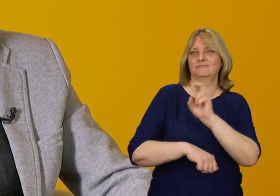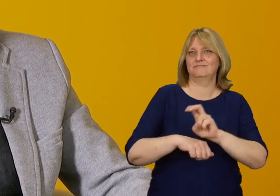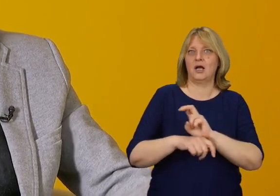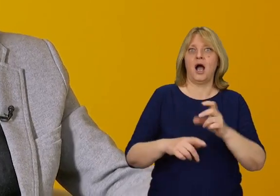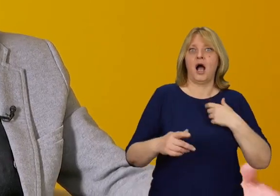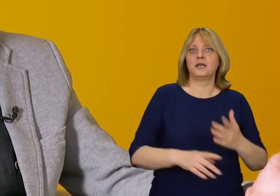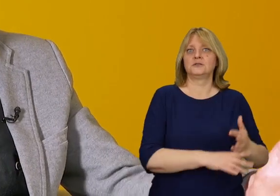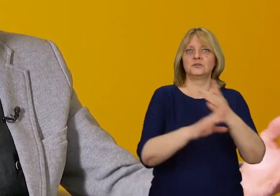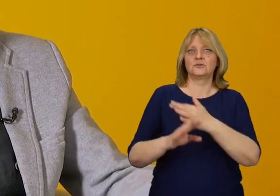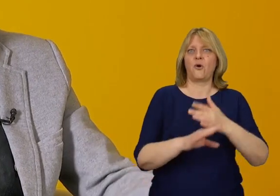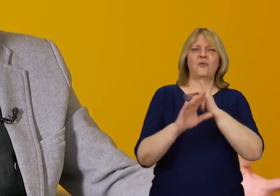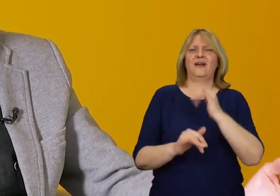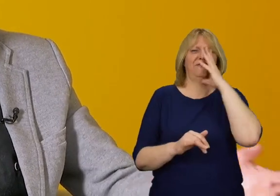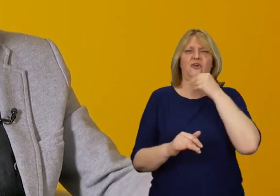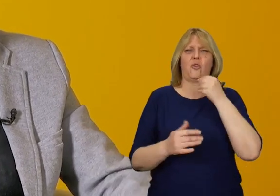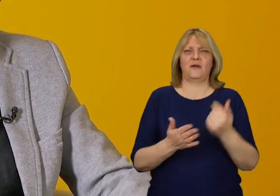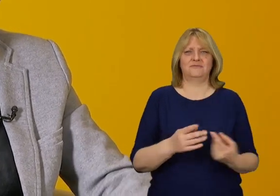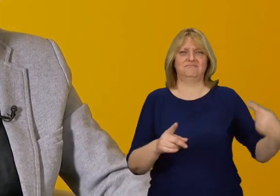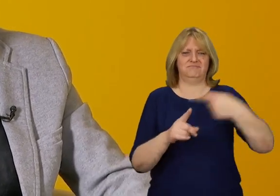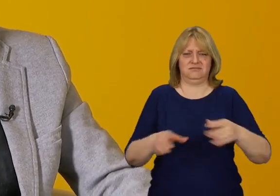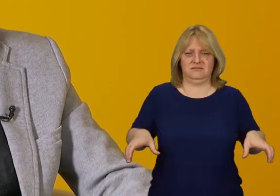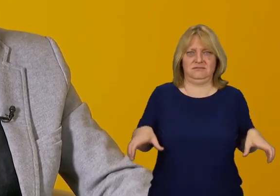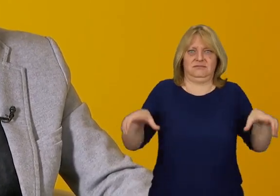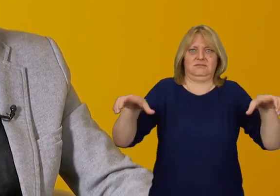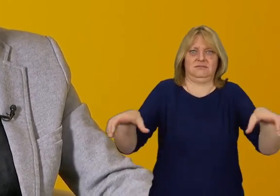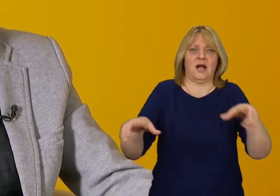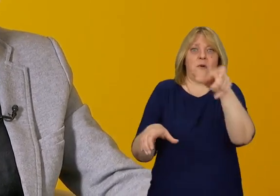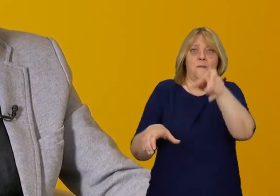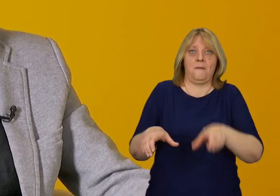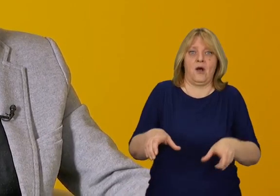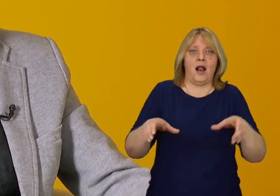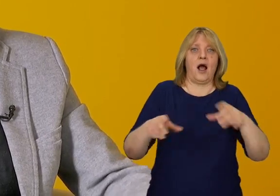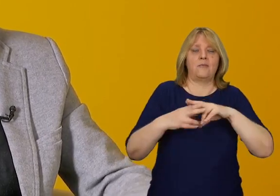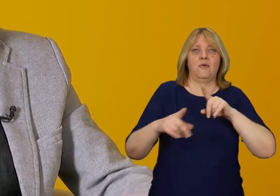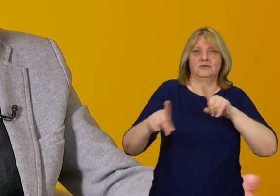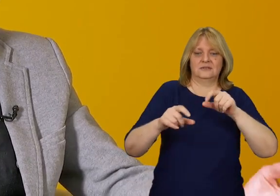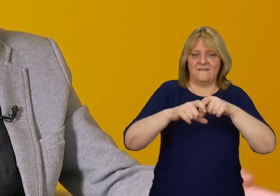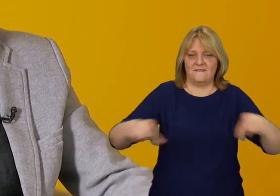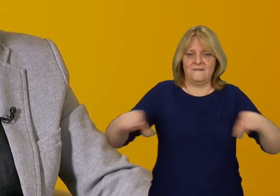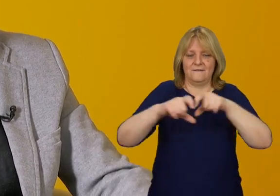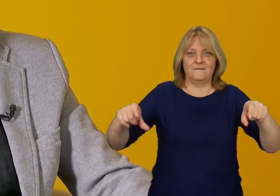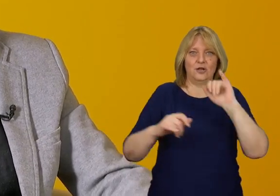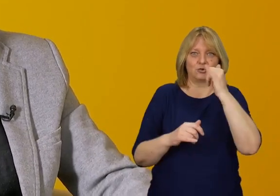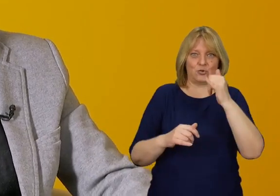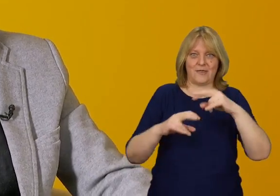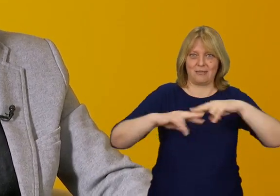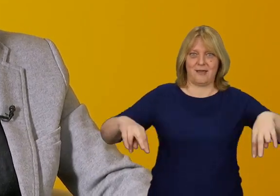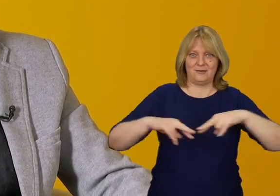"Jak te schody będą wyglądały, jeżeli dodamy balustradę pośrednią, albo obkleimy wszystko żółtą taśmą.